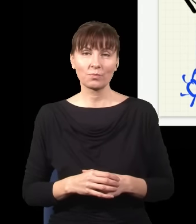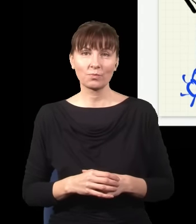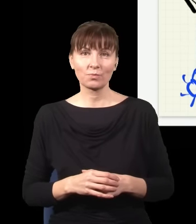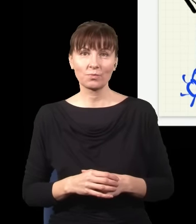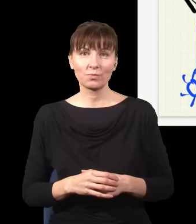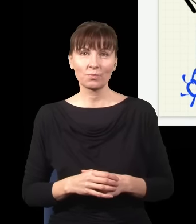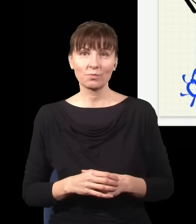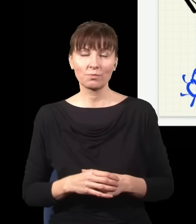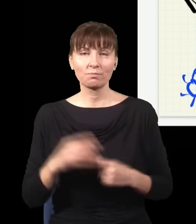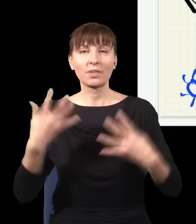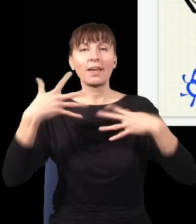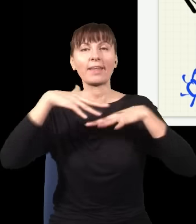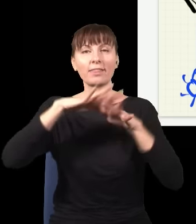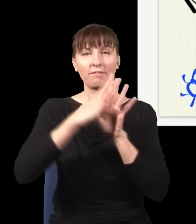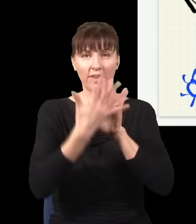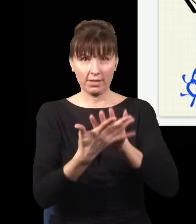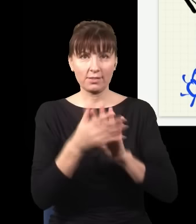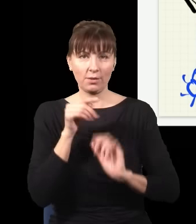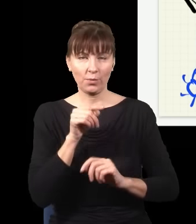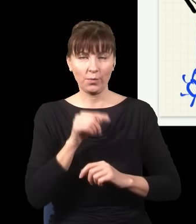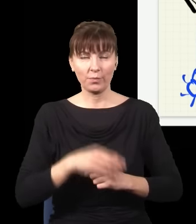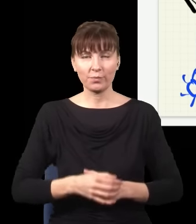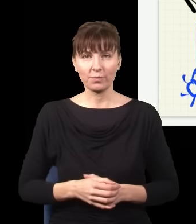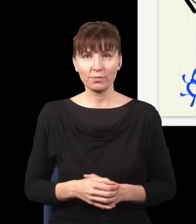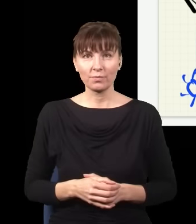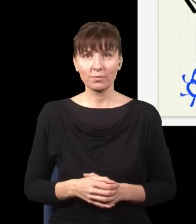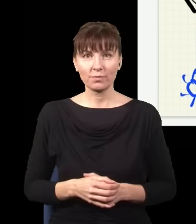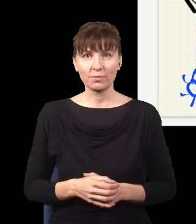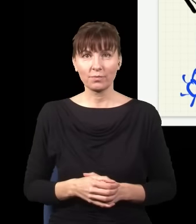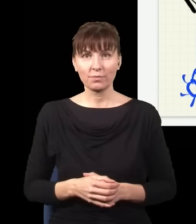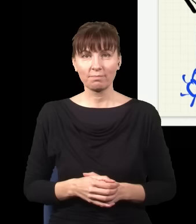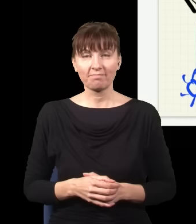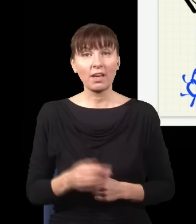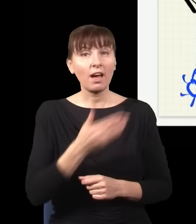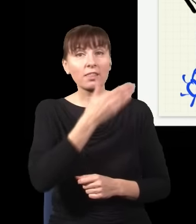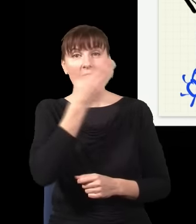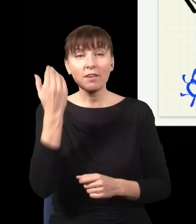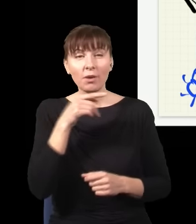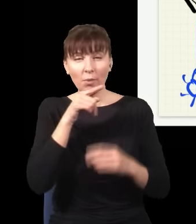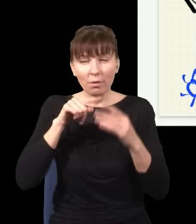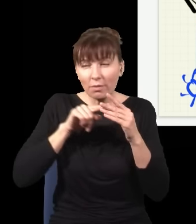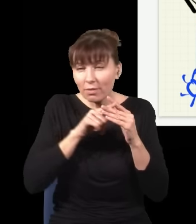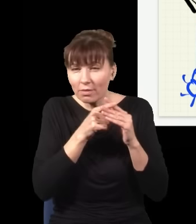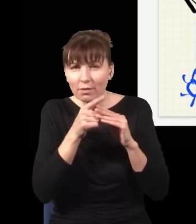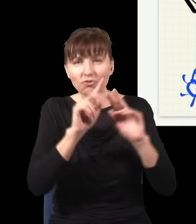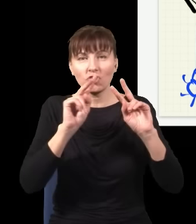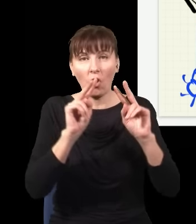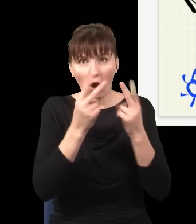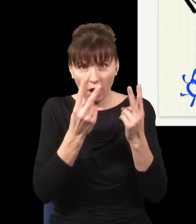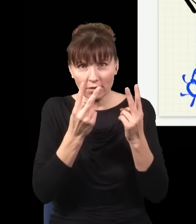Dostaję interferencję. Ponieważ nie wiem, którędy foton dotarł do tego detektora, straciłem tę informację,